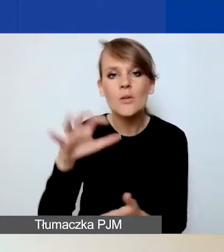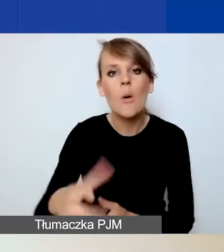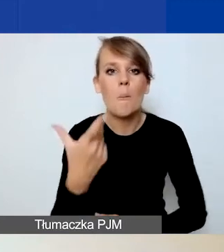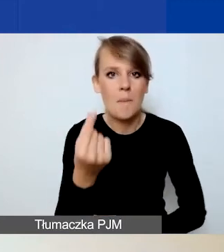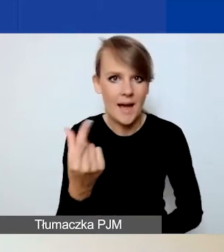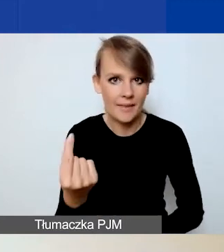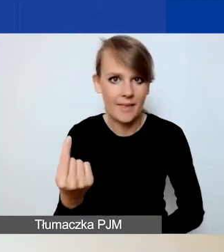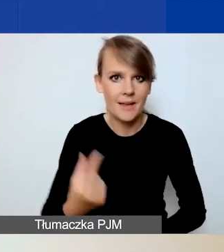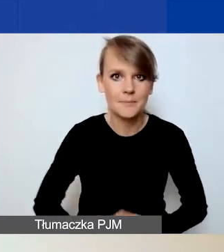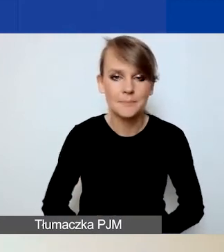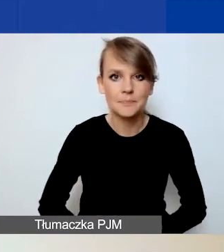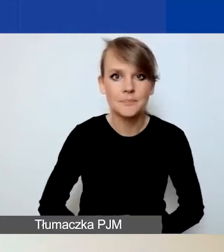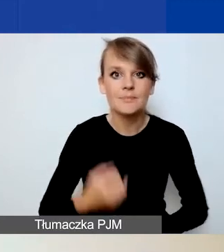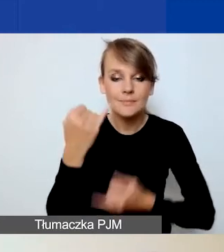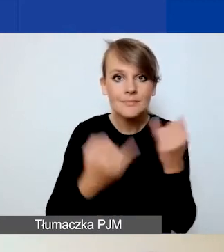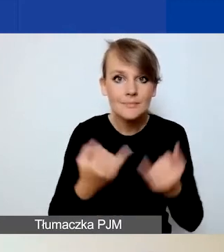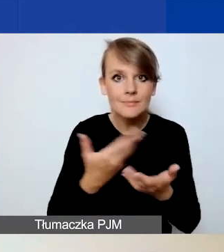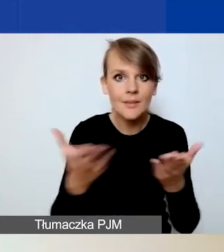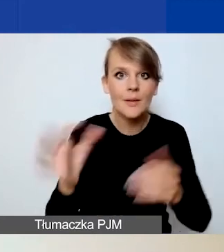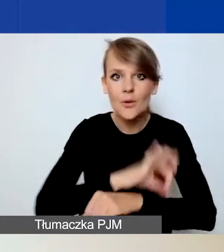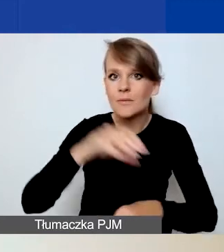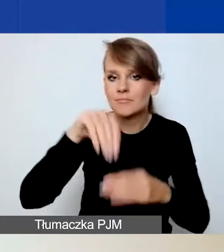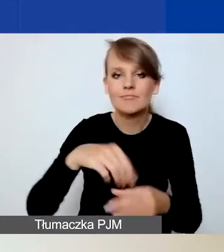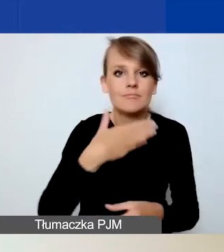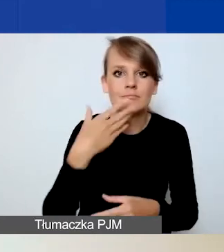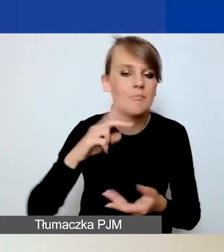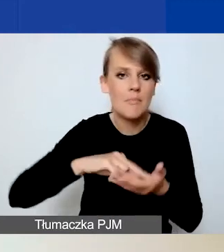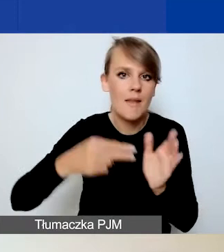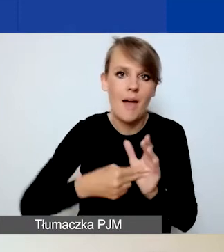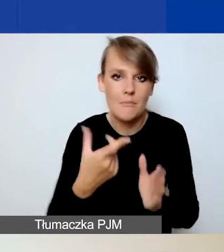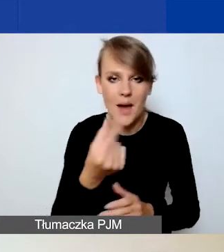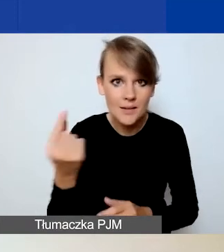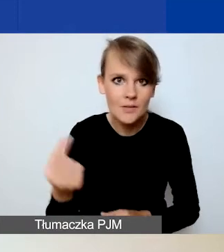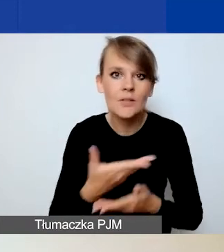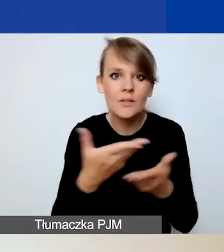Jeżeli wasz projekt nie przewiduje partnerstwa, to możecie po prostu przeskoczyć tę zakładkę,